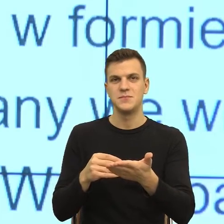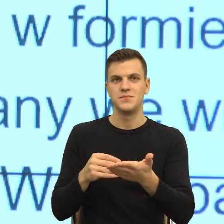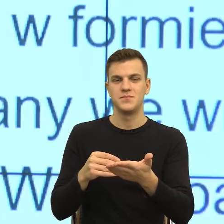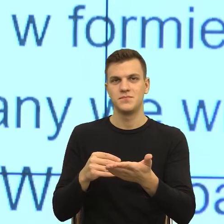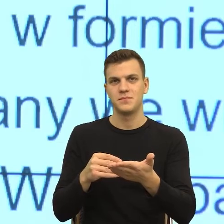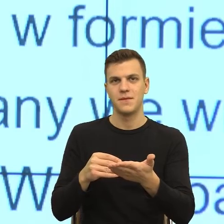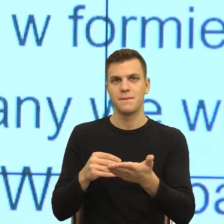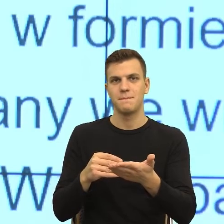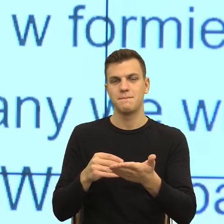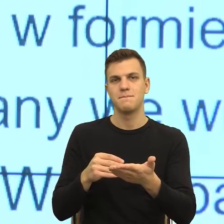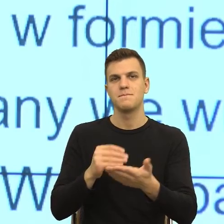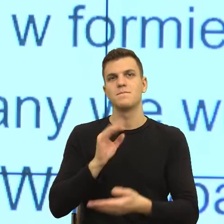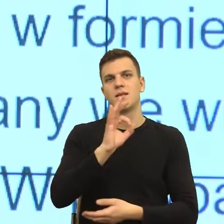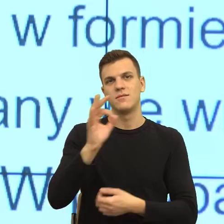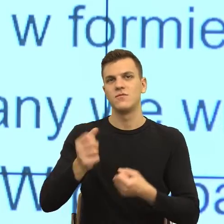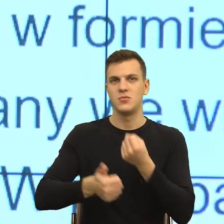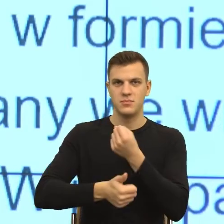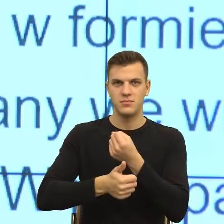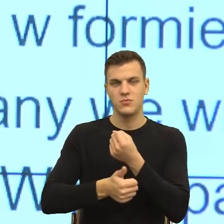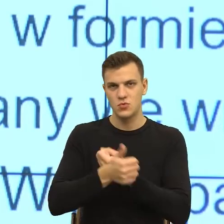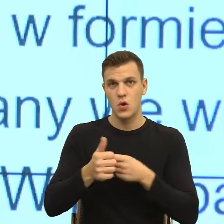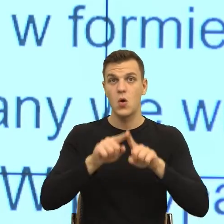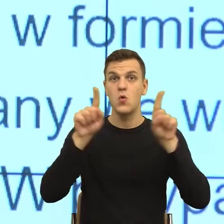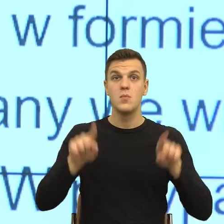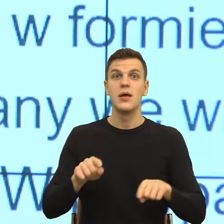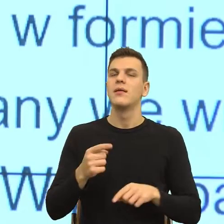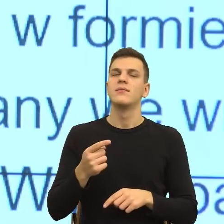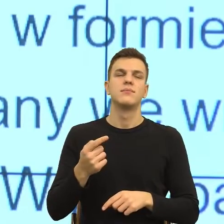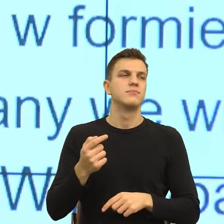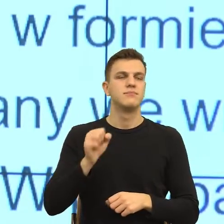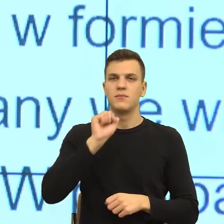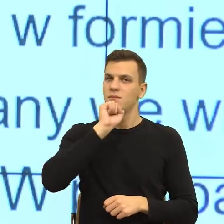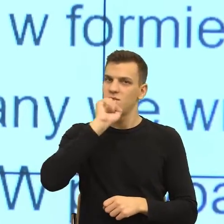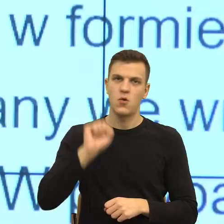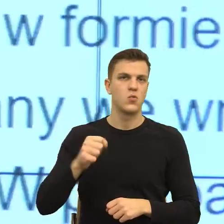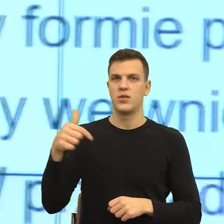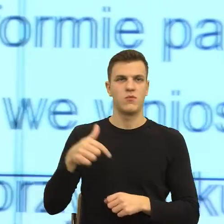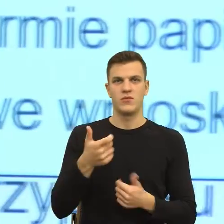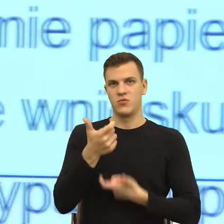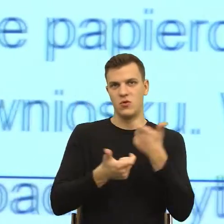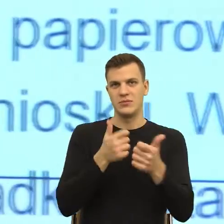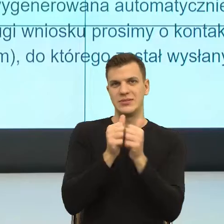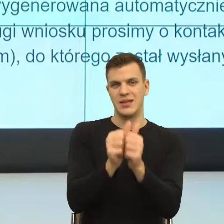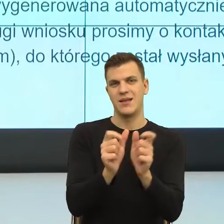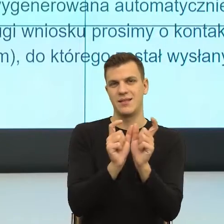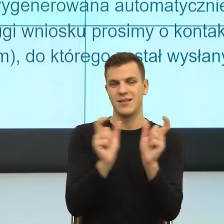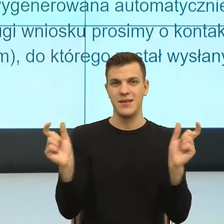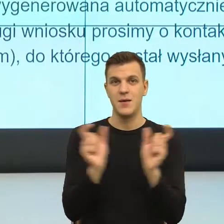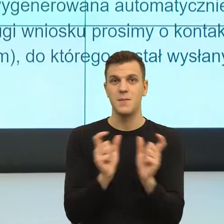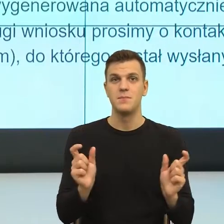projekt nie powinien w ogóle tego typu konstrukcji używać. I dalej mamy tak wówczas dalsza obsługa wniosku będzie odbywała się,